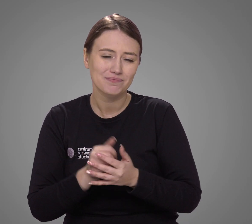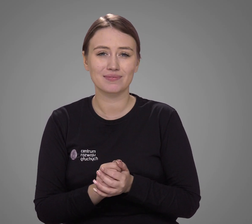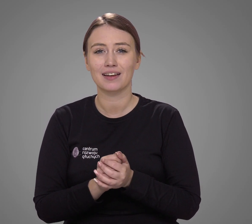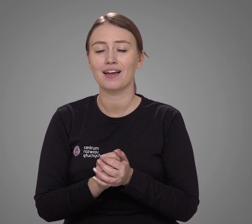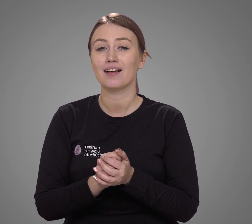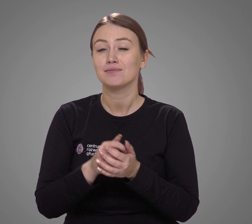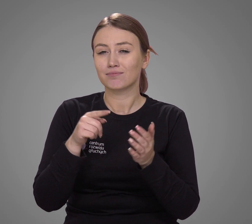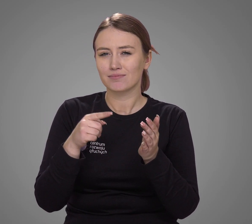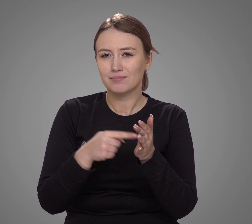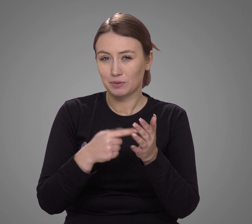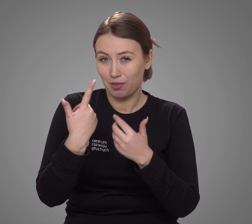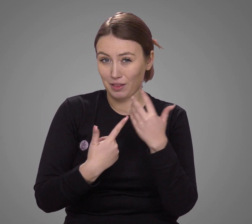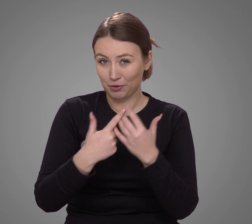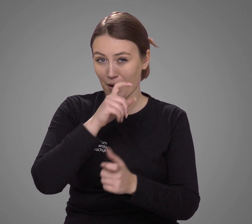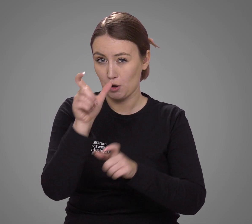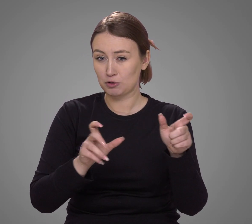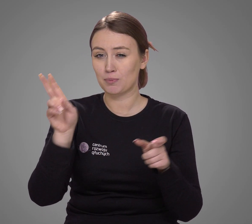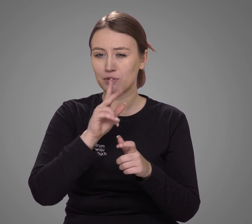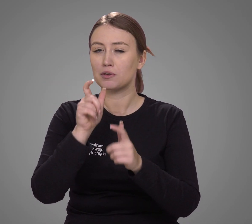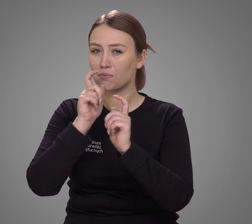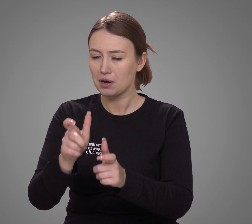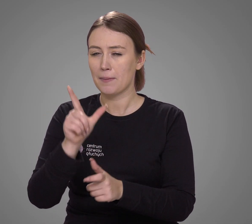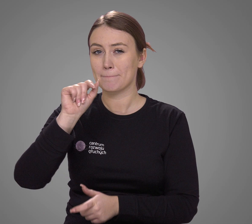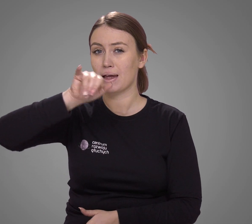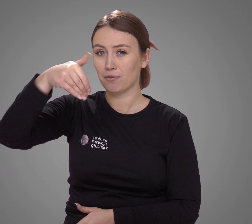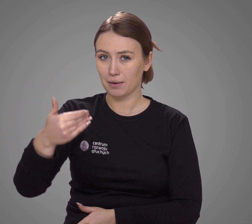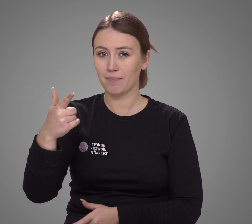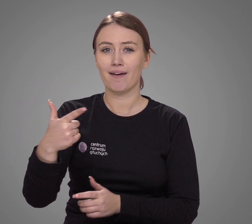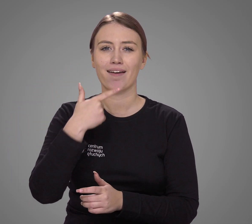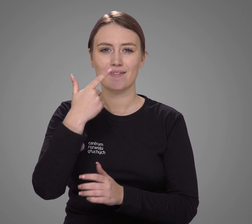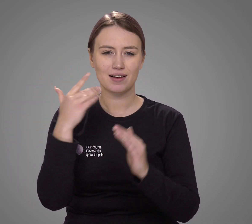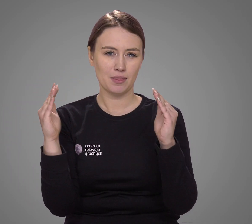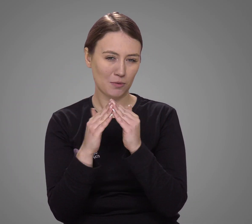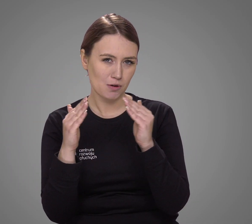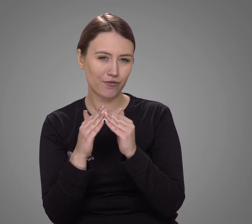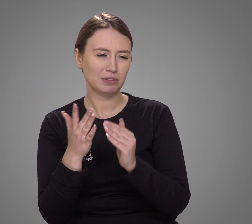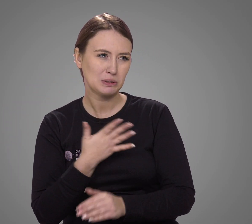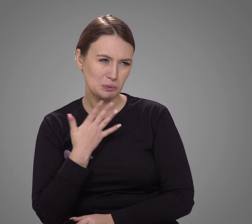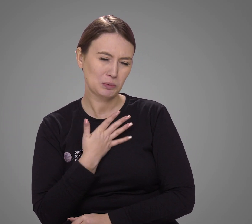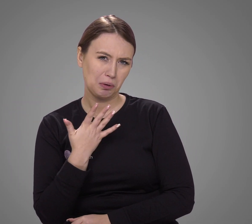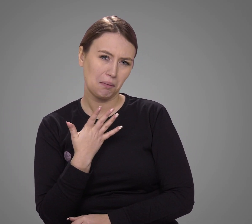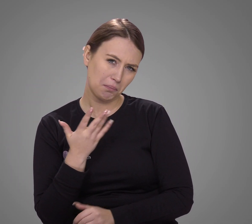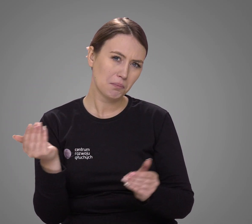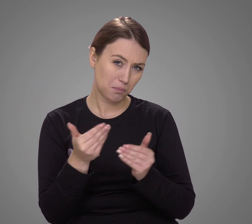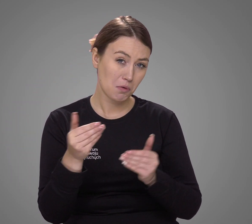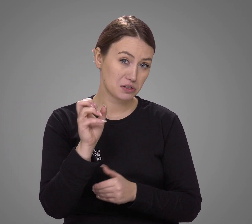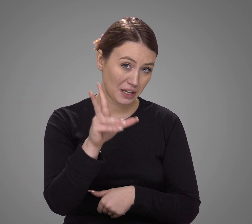Z tej perspektywy liczba osób deklarujących PJM jako język domowy wydaje się realna.